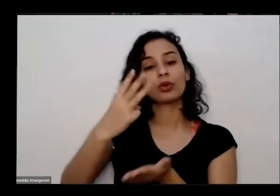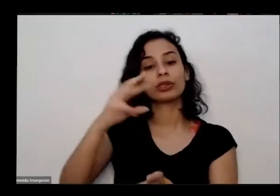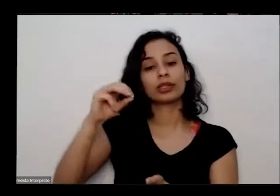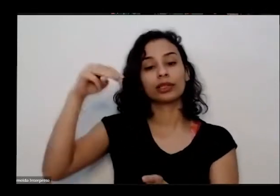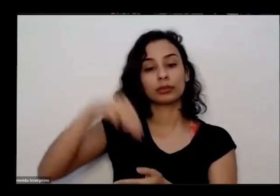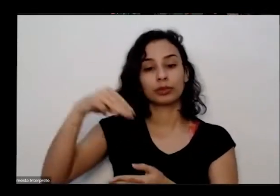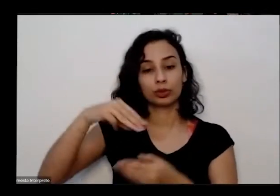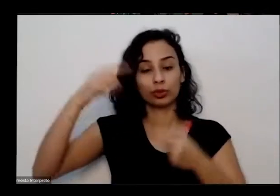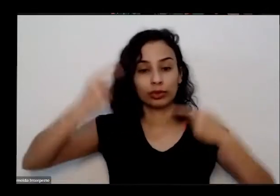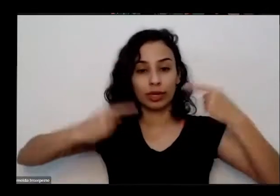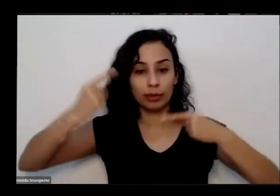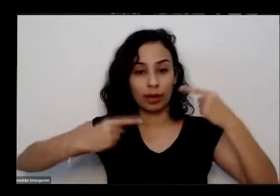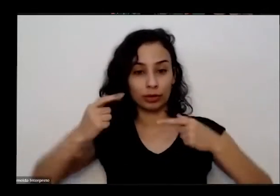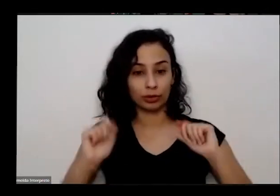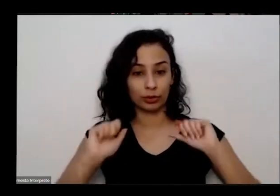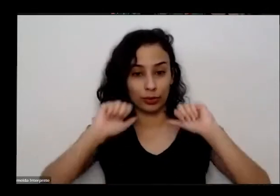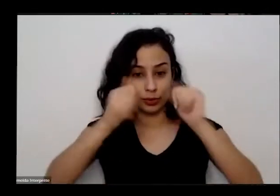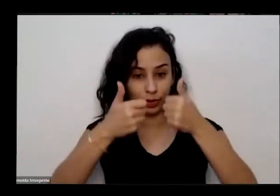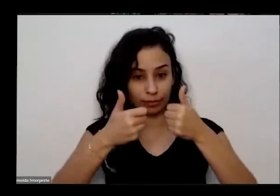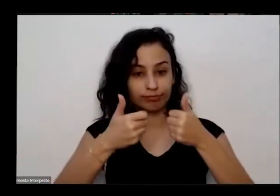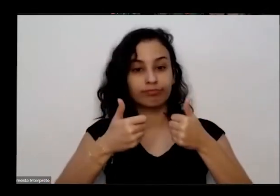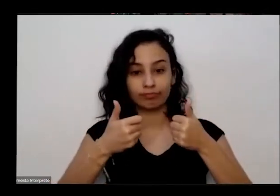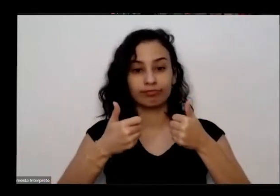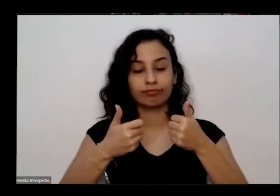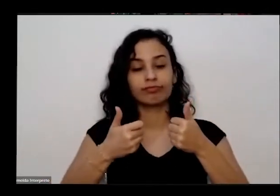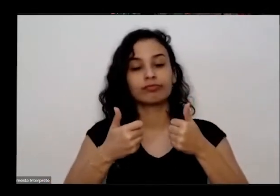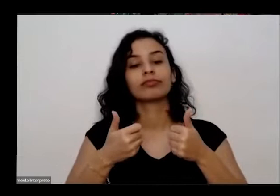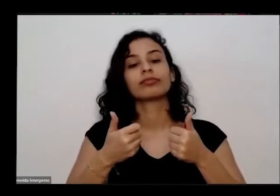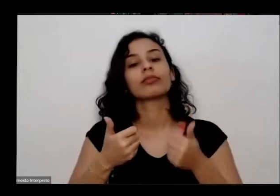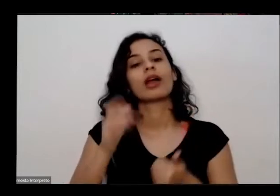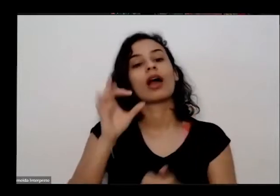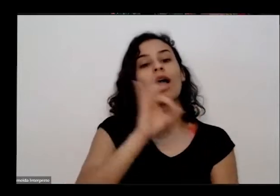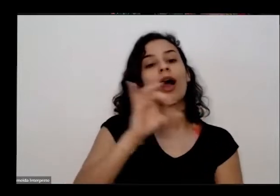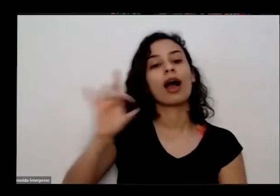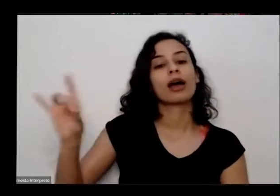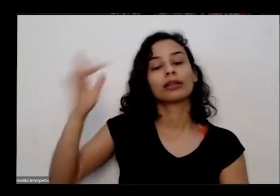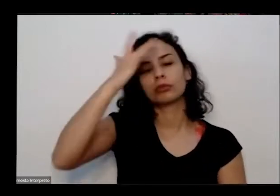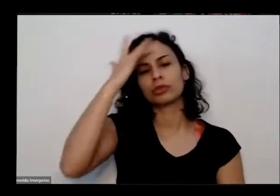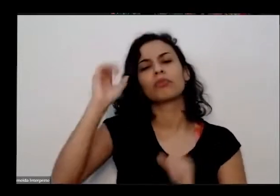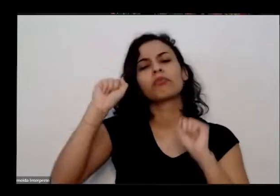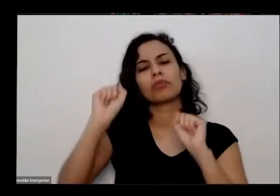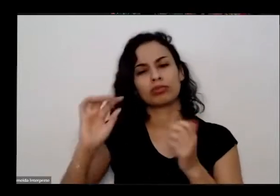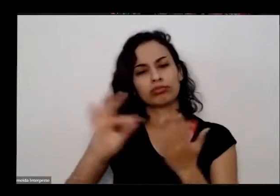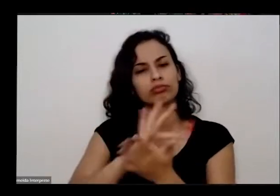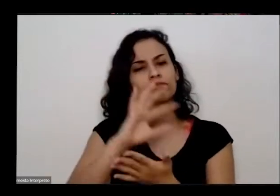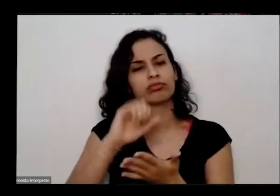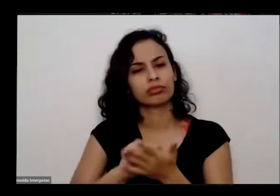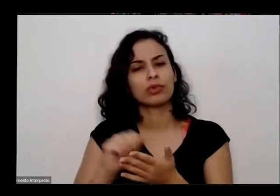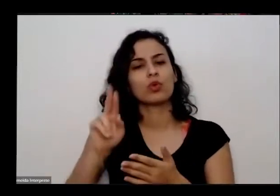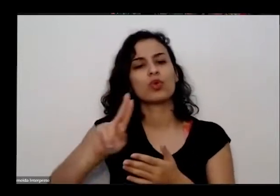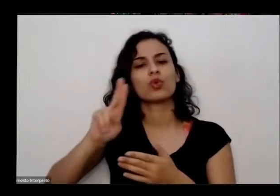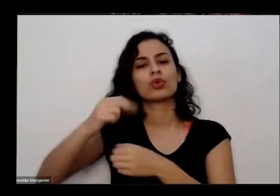as perguntas não sei ao final da apresentação cada pessoa pode se inscrever utilizando o bate-papo ou